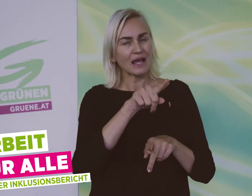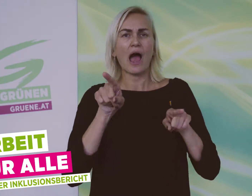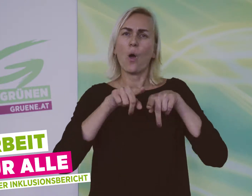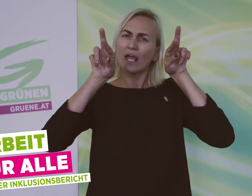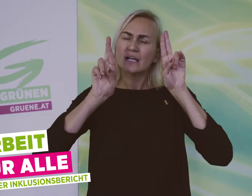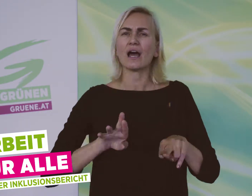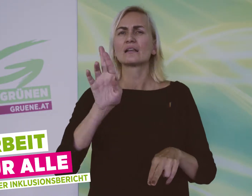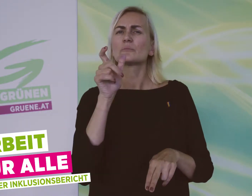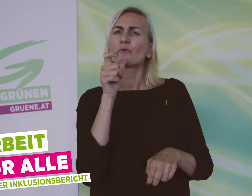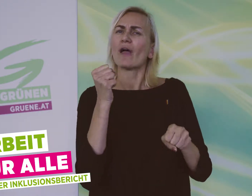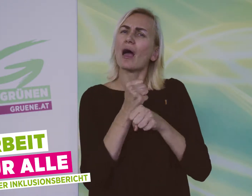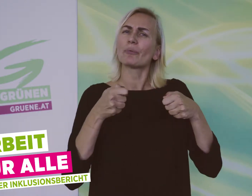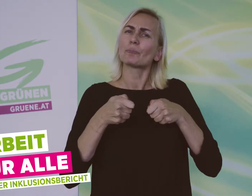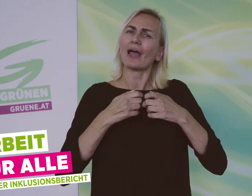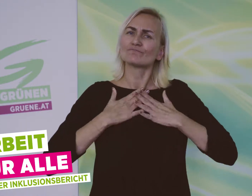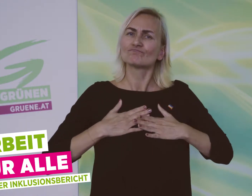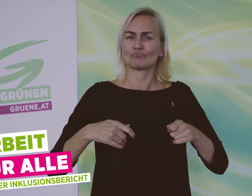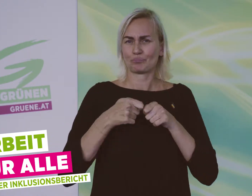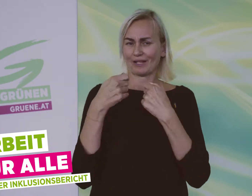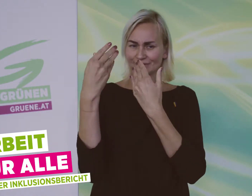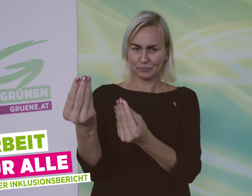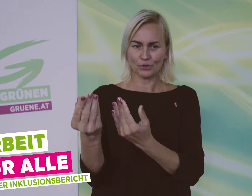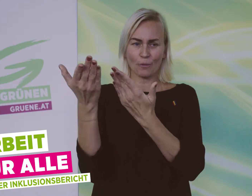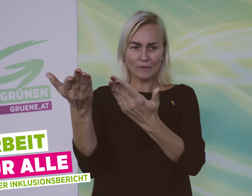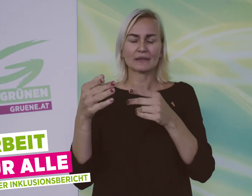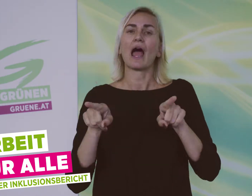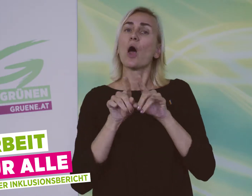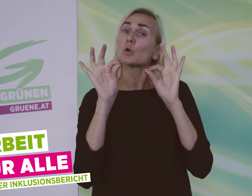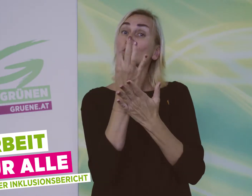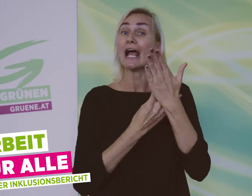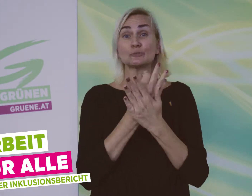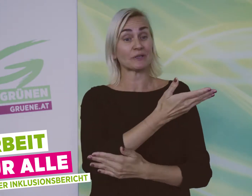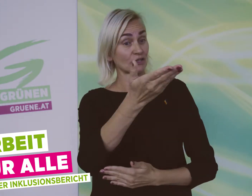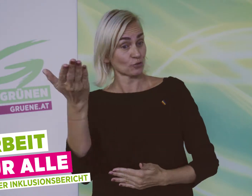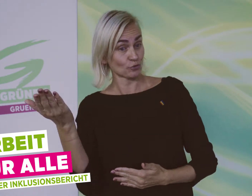Menschen mit Behinderung haben ein Recht auf einen passenden Beruf und eine gute Ausbildung.